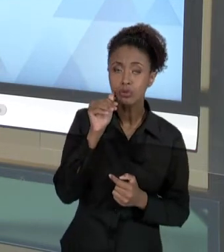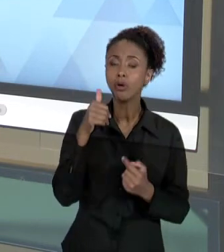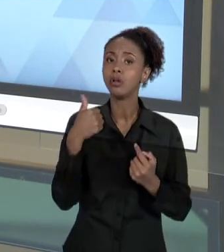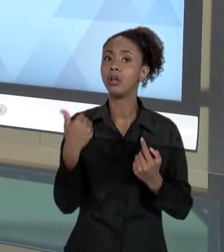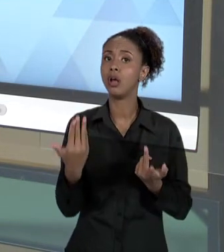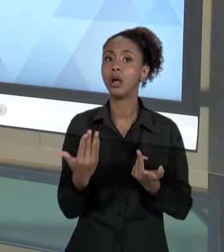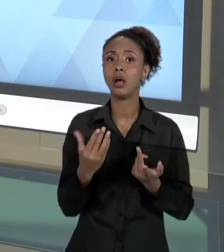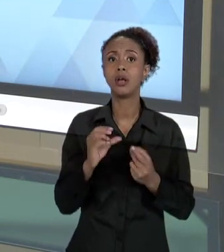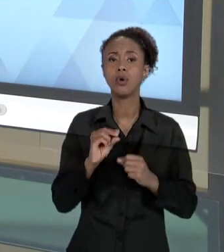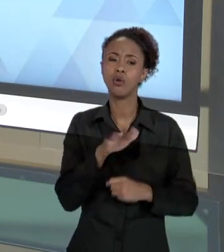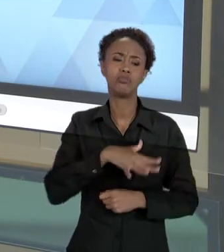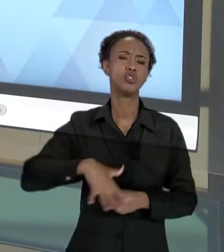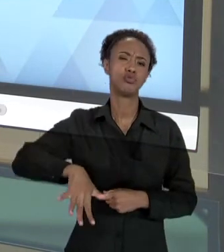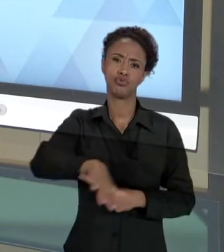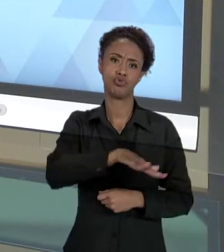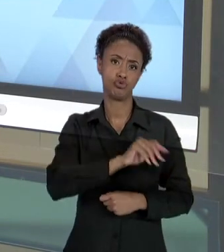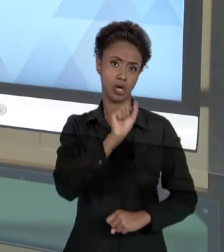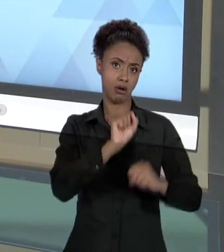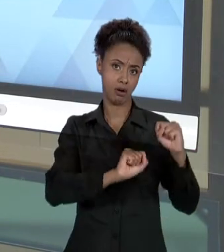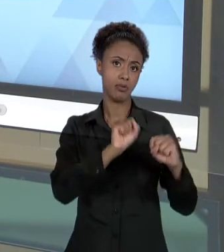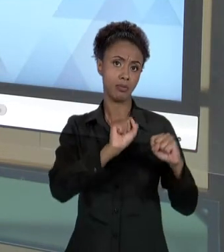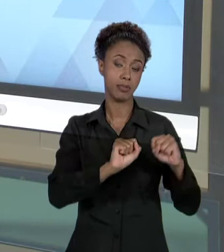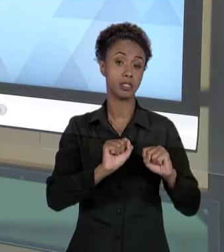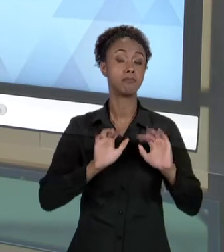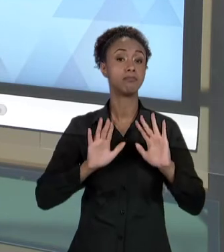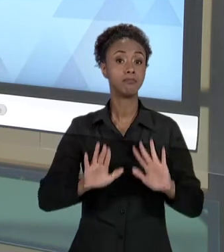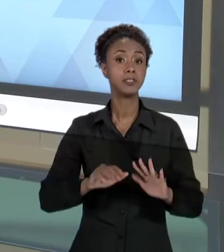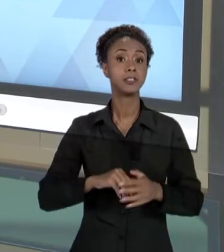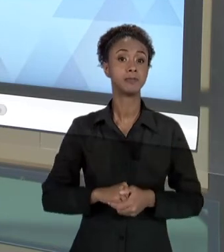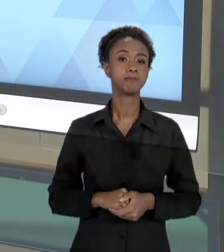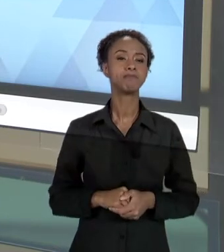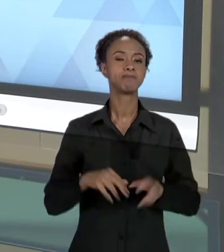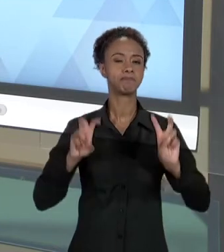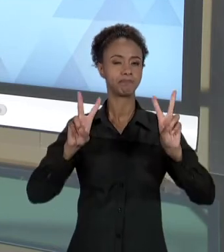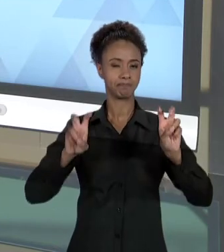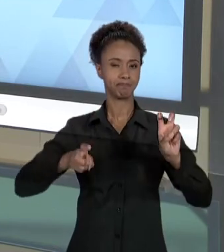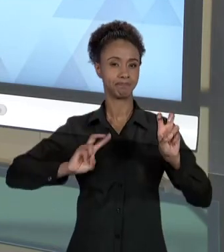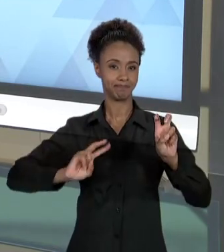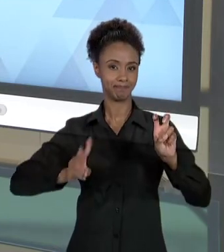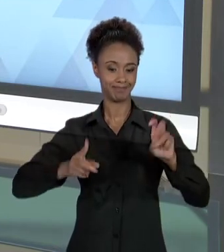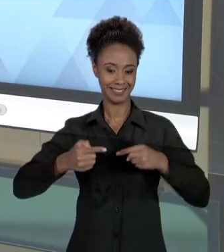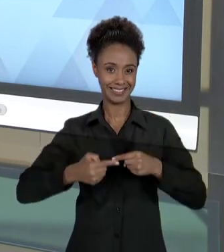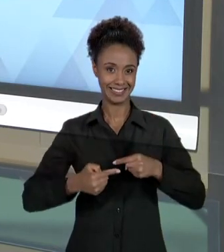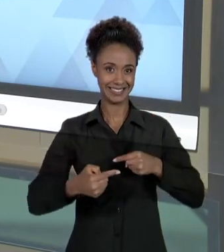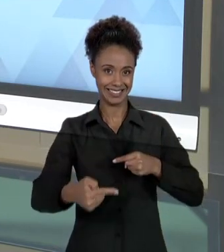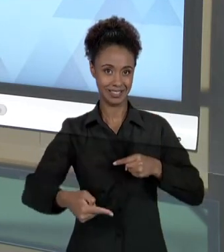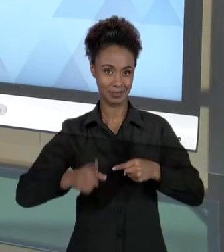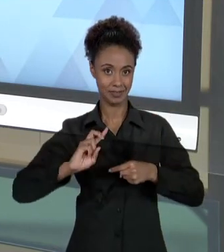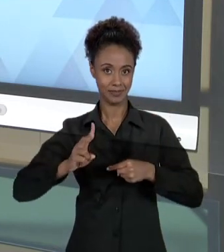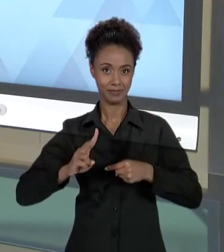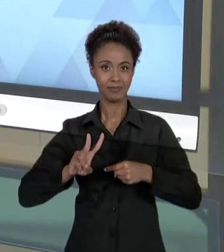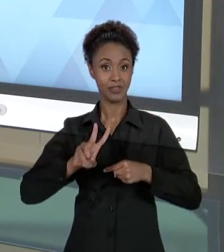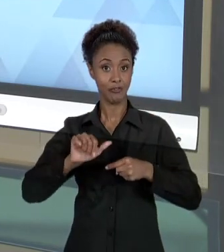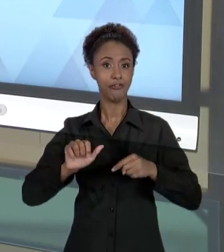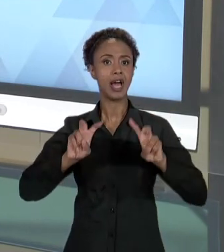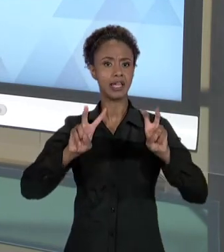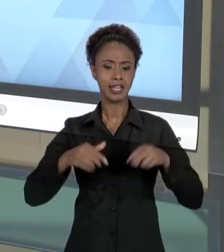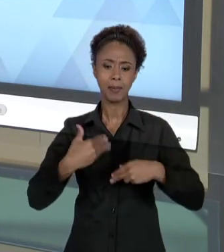DE FORMA MAIS AMPLA. MAS, AINDA NO TEMA DESSA SEMANA, NÓS VAMOS ABORDAR ESSE TEMA E DESENVOLVER MAIS.